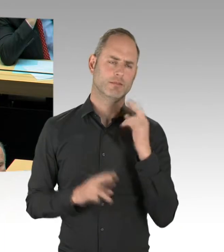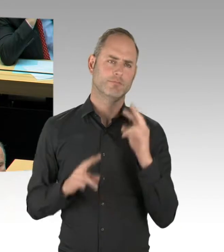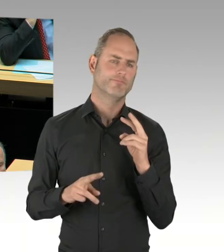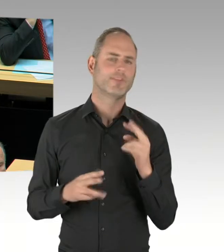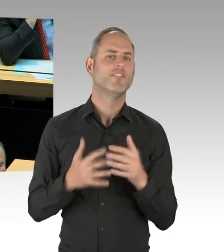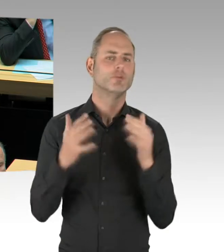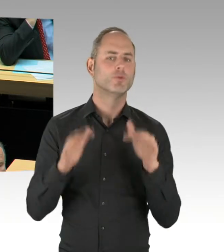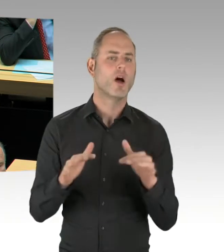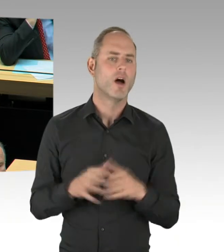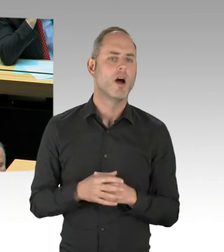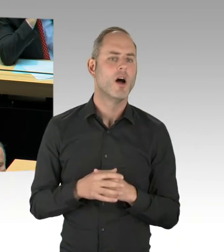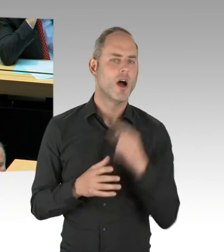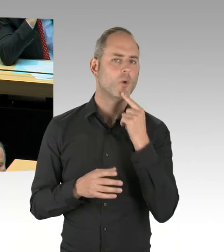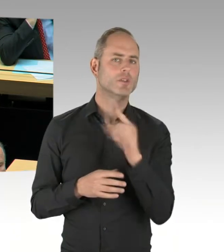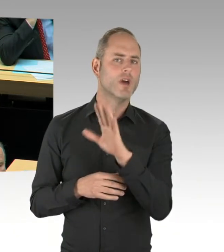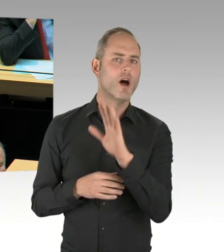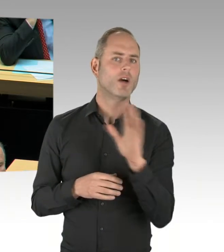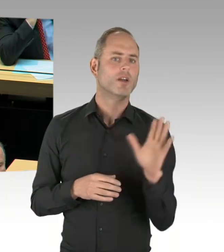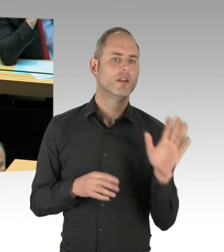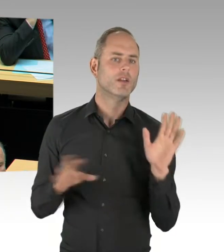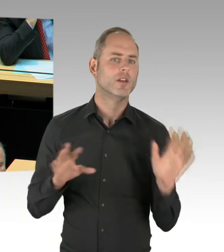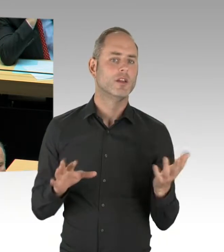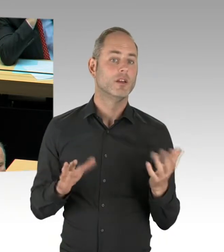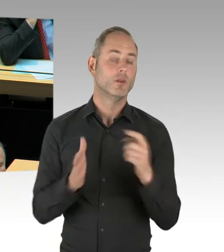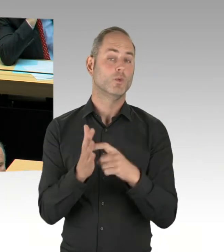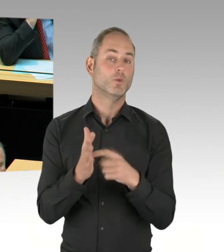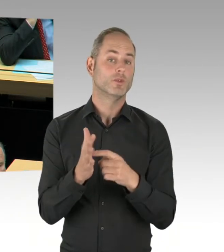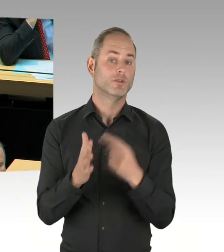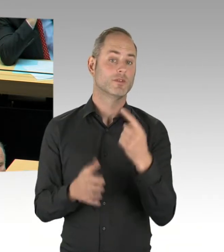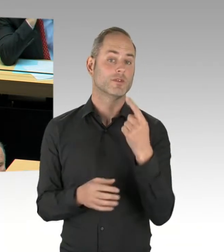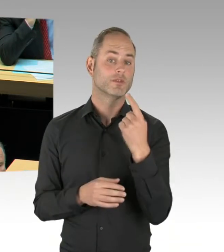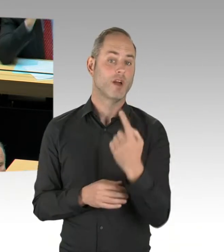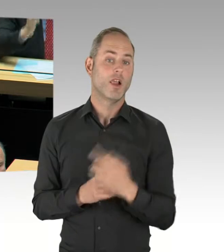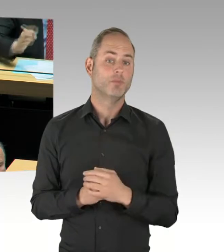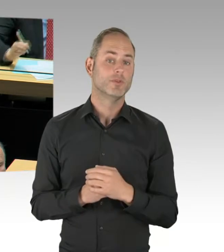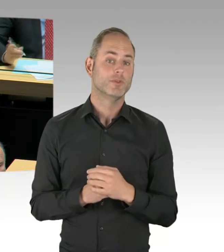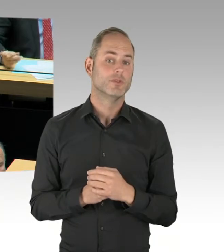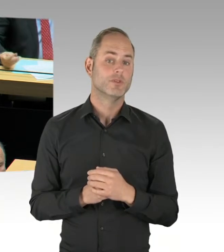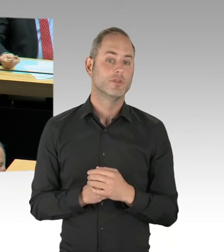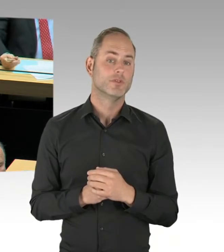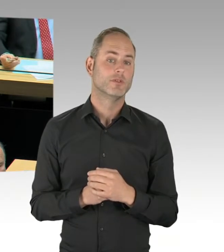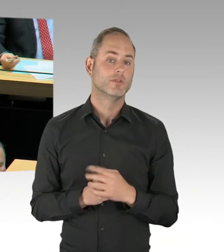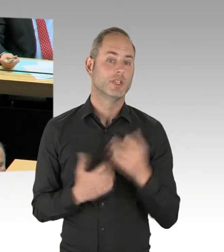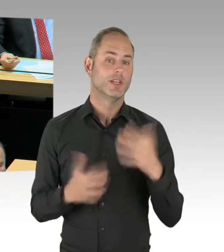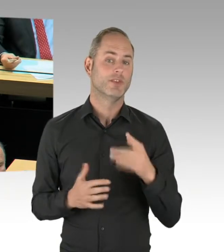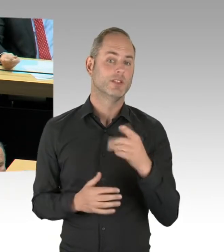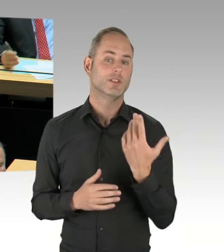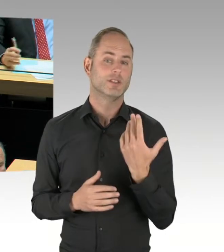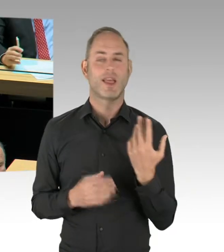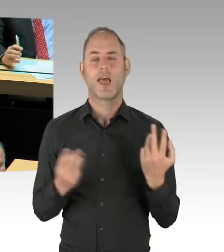dass die Legalisten zwar islamistische Extremisten seien, aber dem Gewaltbereich ... (Präsidium) Stellen Sie bitte Ihre Frage, Herr Woldeit. (Rednerwechsel) ... abgeschworen haben.